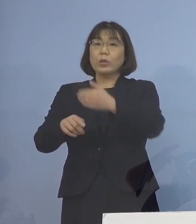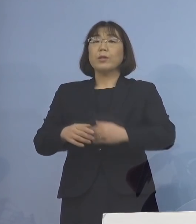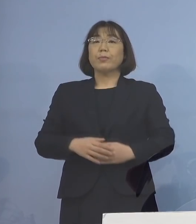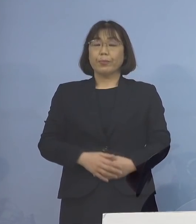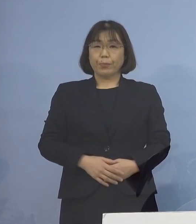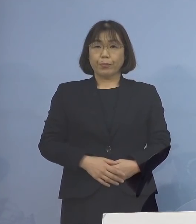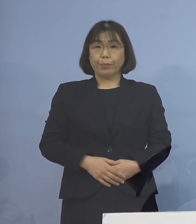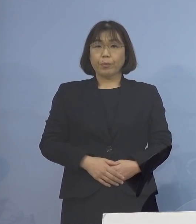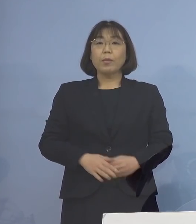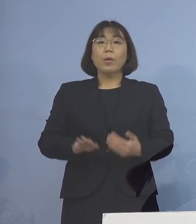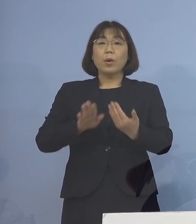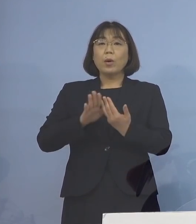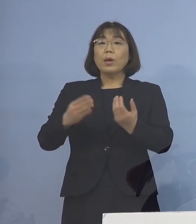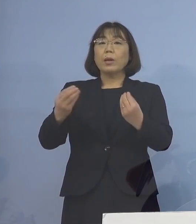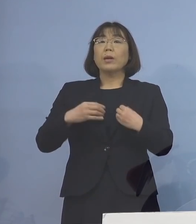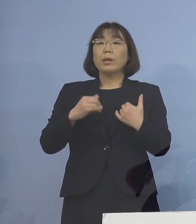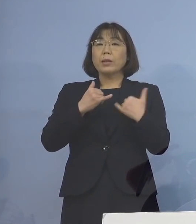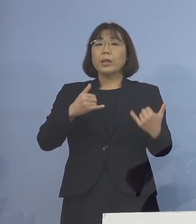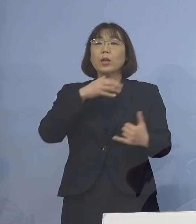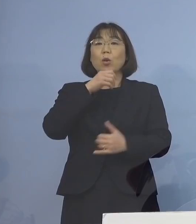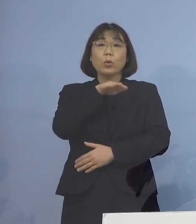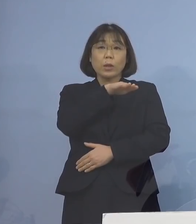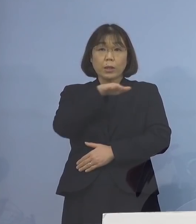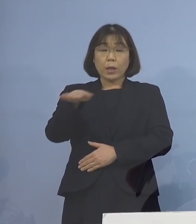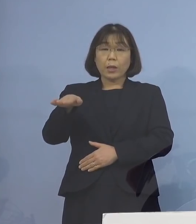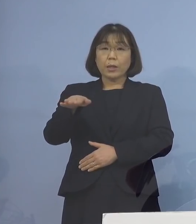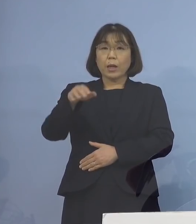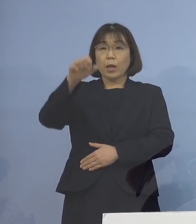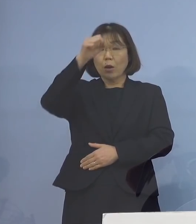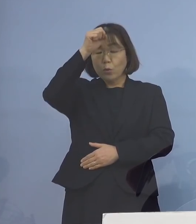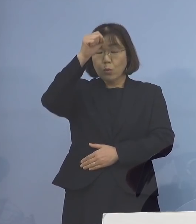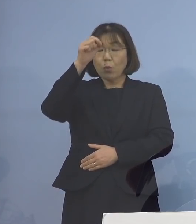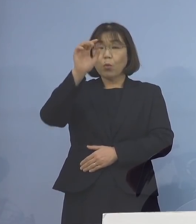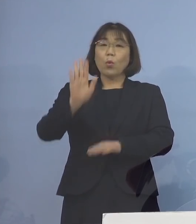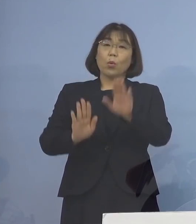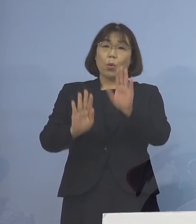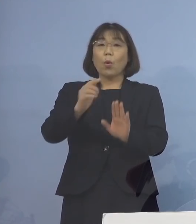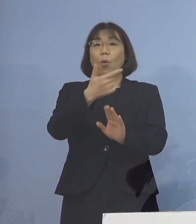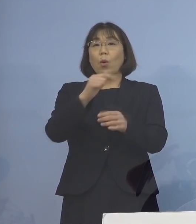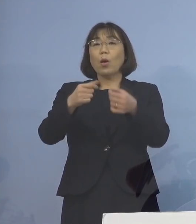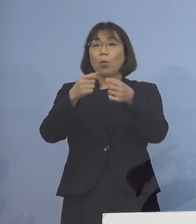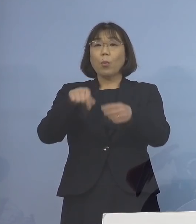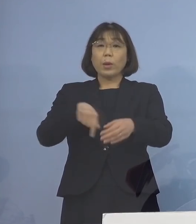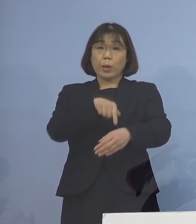その他、感染者の年代や症状の程度など 詳細につきましては